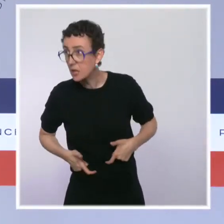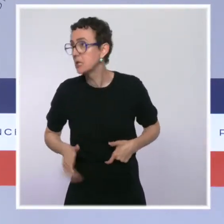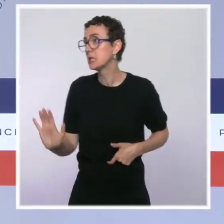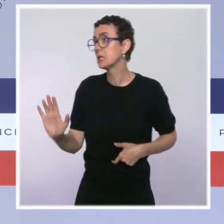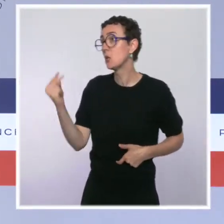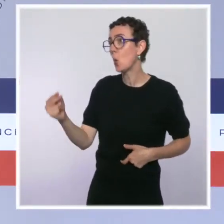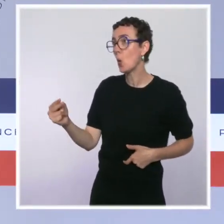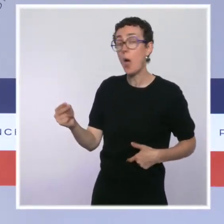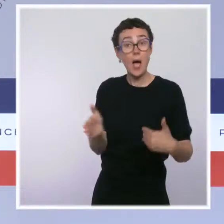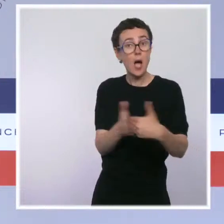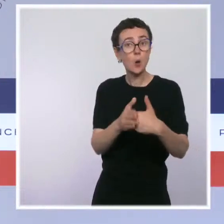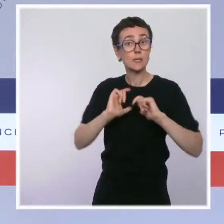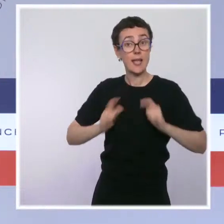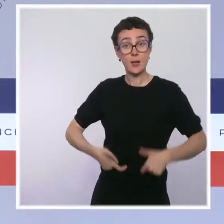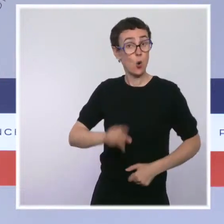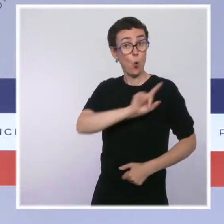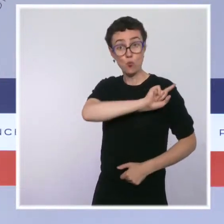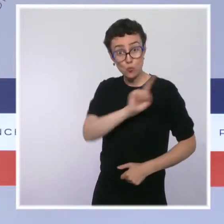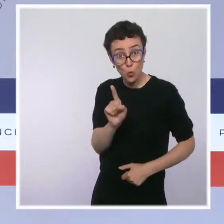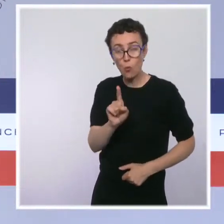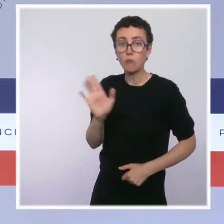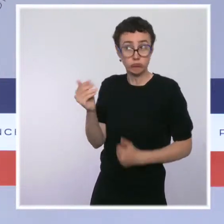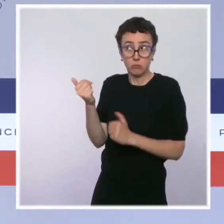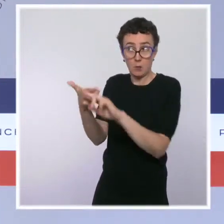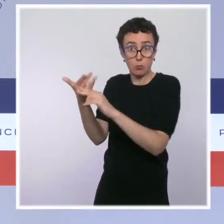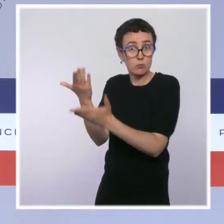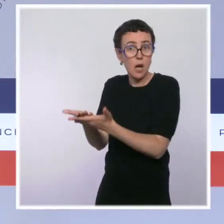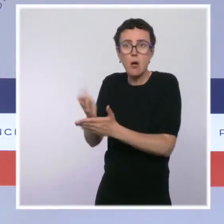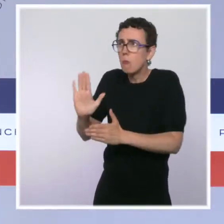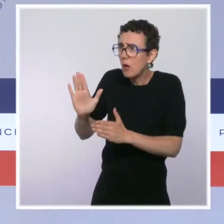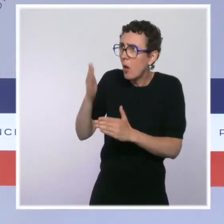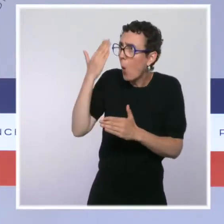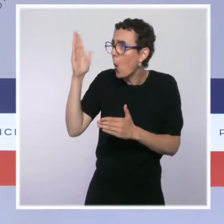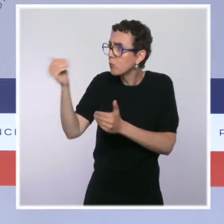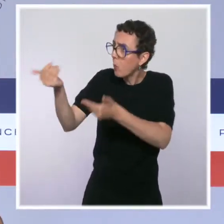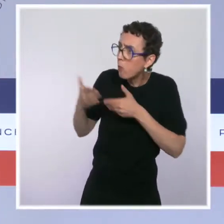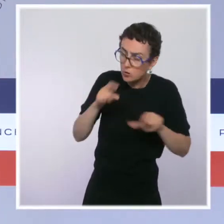Et nous, on est prêts à continuer à avancer, parce que c'est un enjeu majeur pour les riverains et pour les toxicomanes.